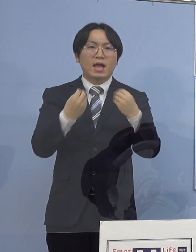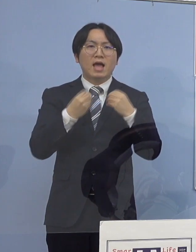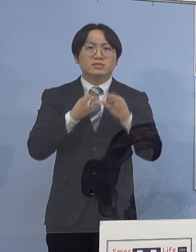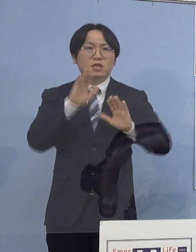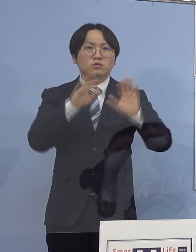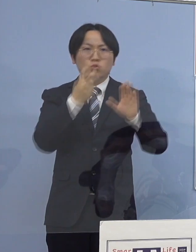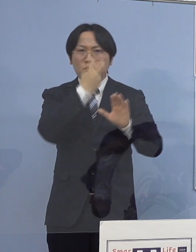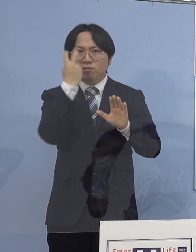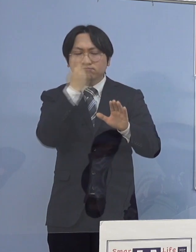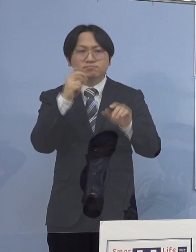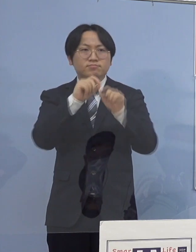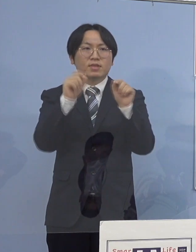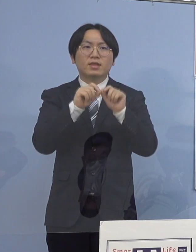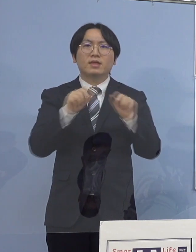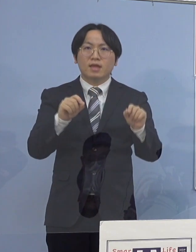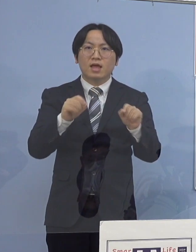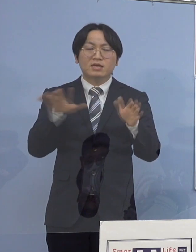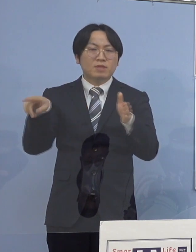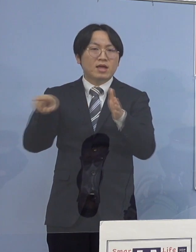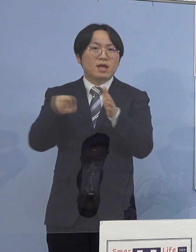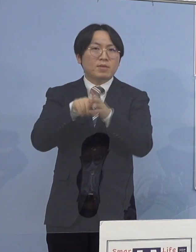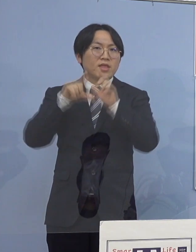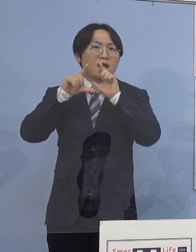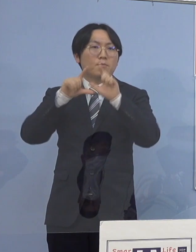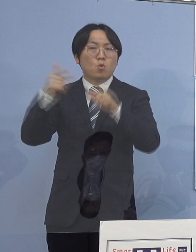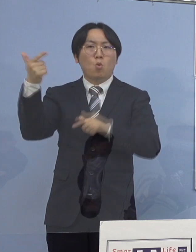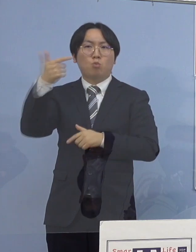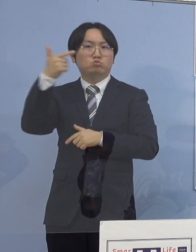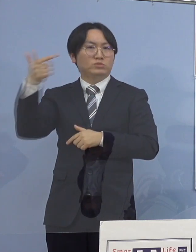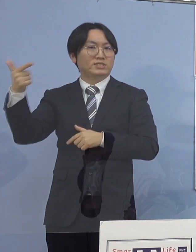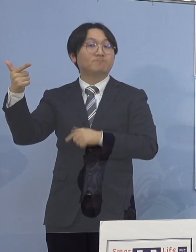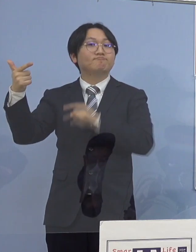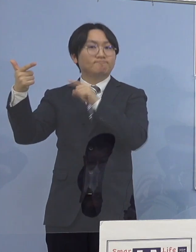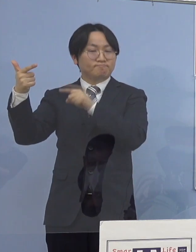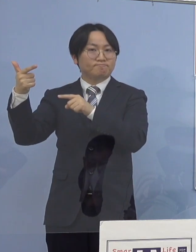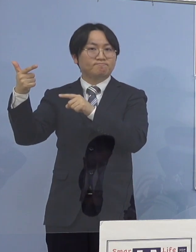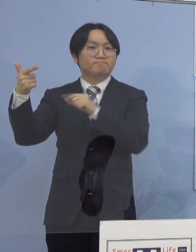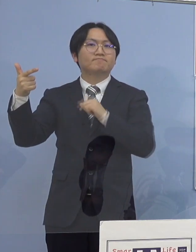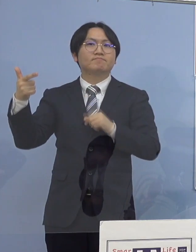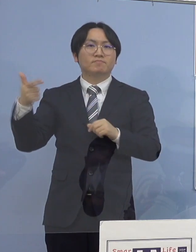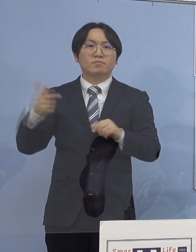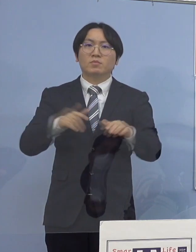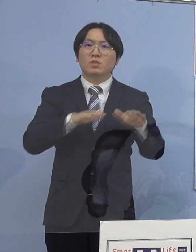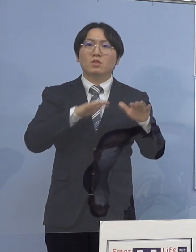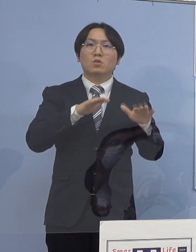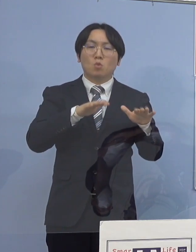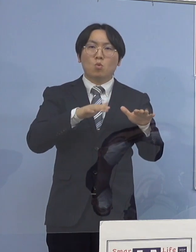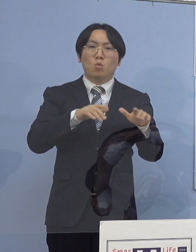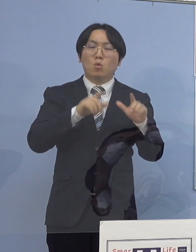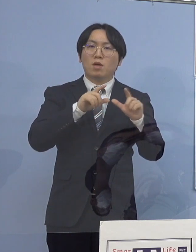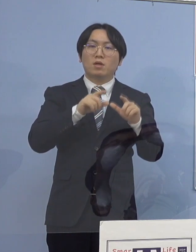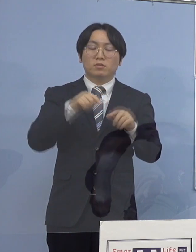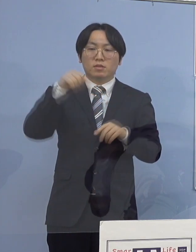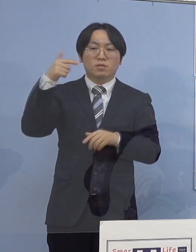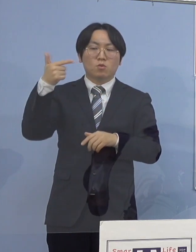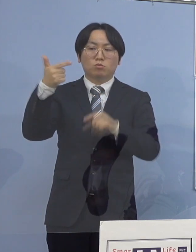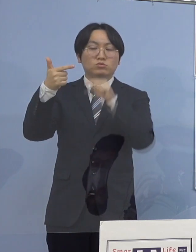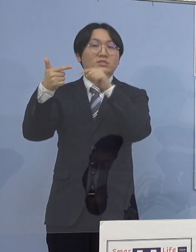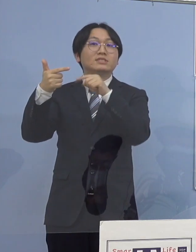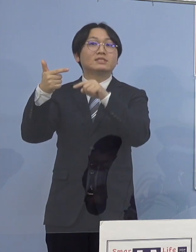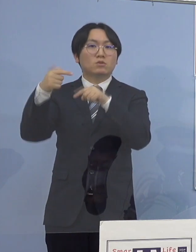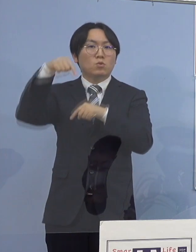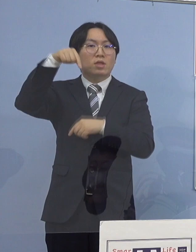これまで発表しておりました6名の感染者に 一つの医療機関において接点があり